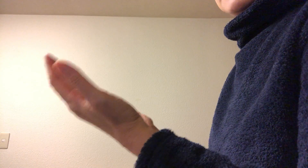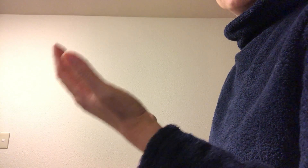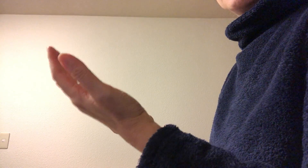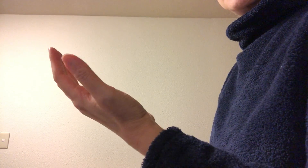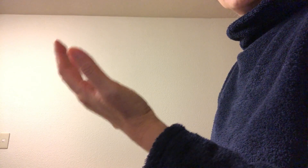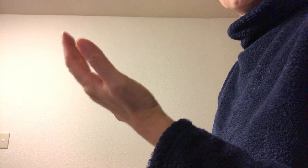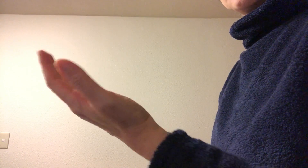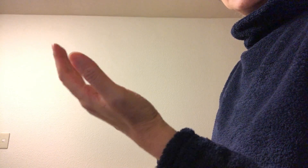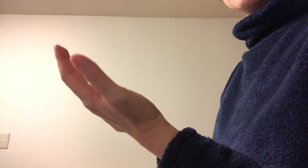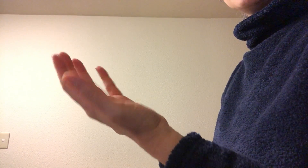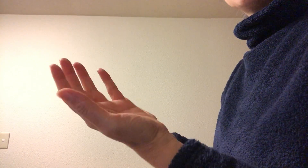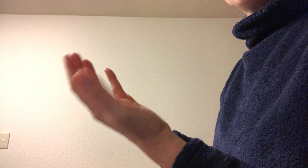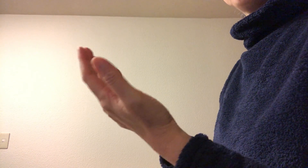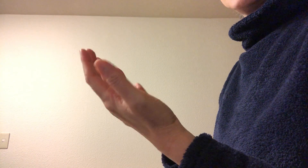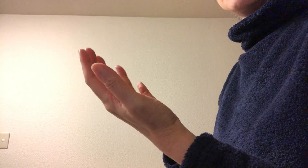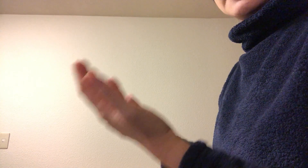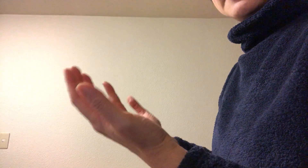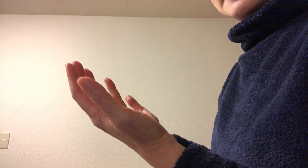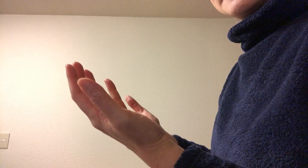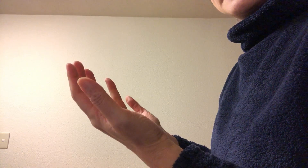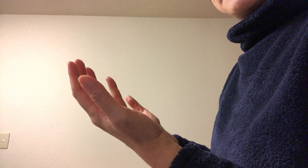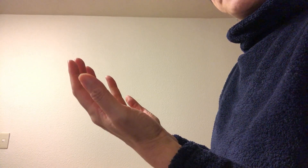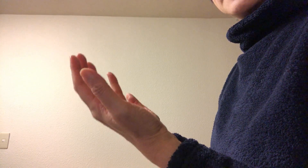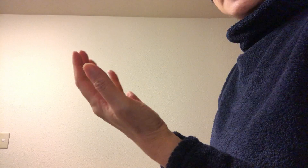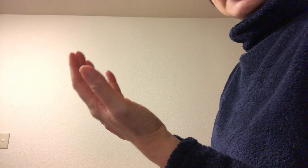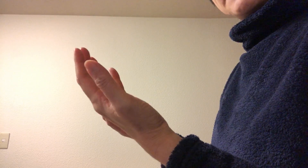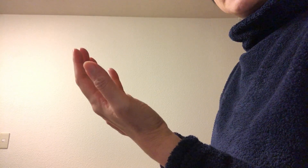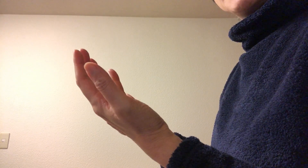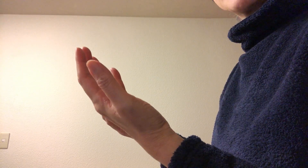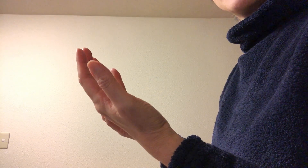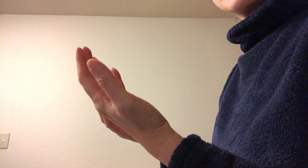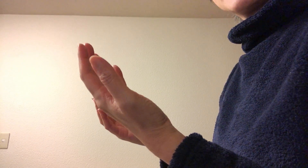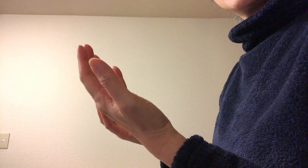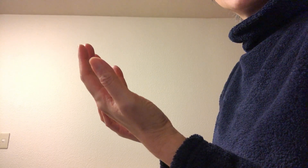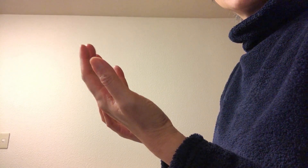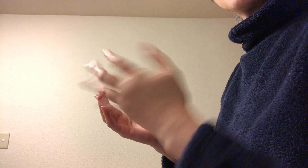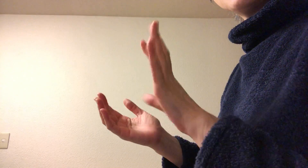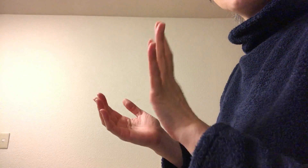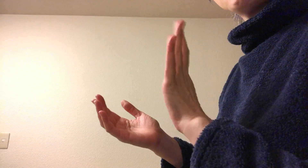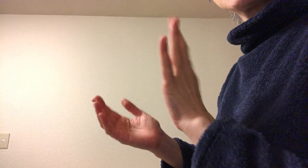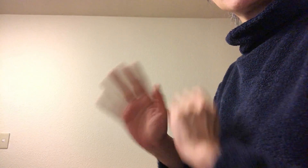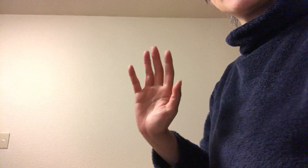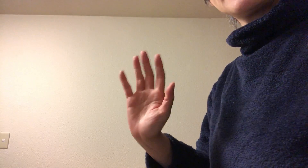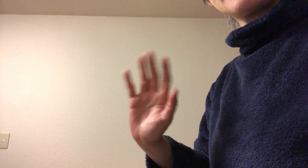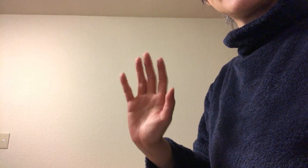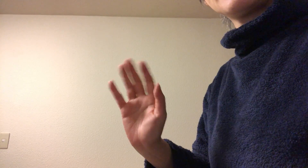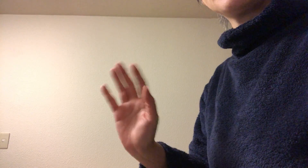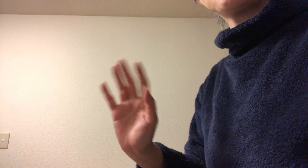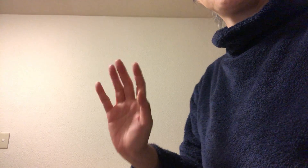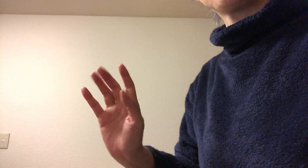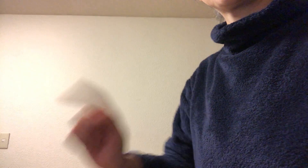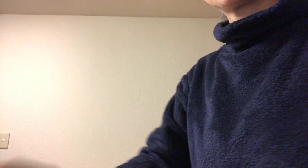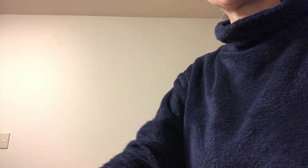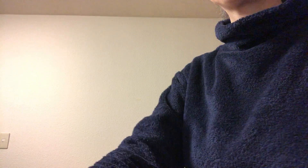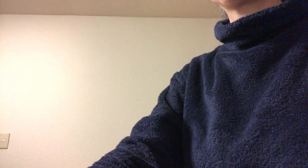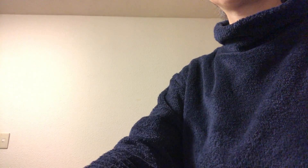揮発してとんでいているはずです お試しください、それではまた